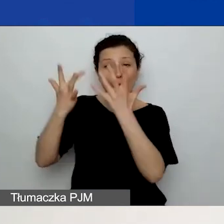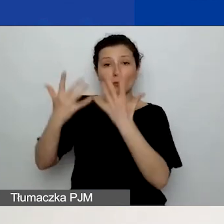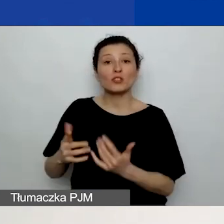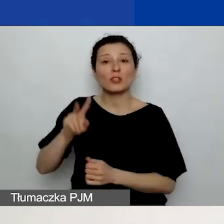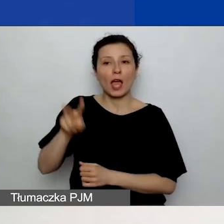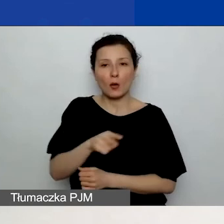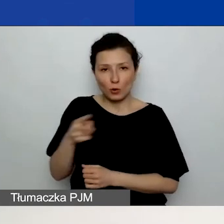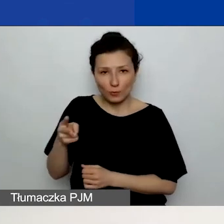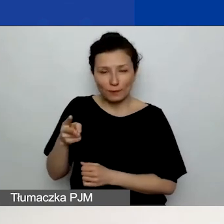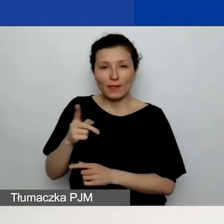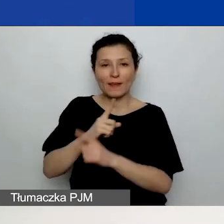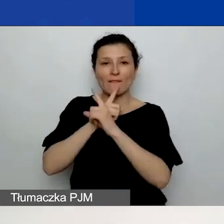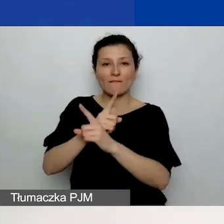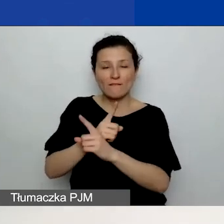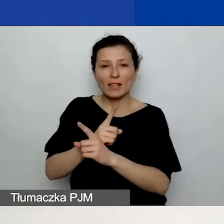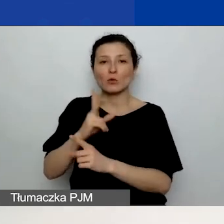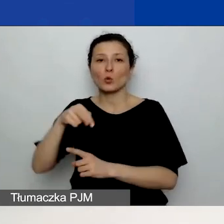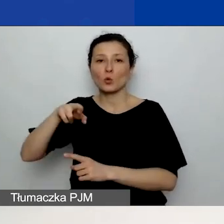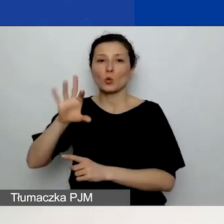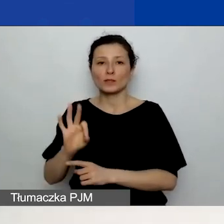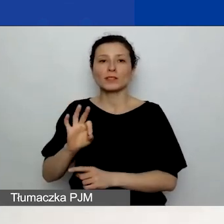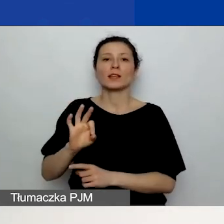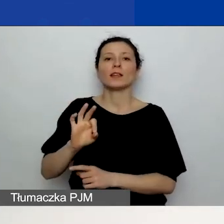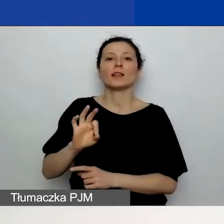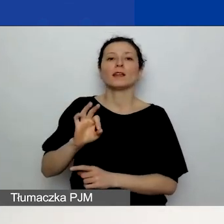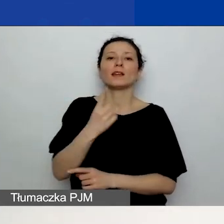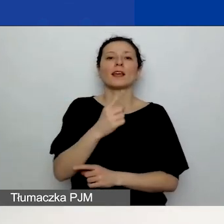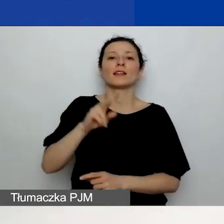po kursie 1 euro = 4,20 zł.